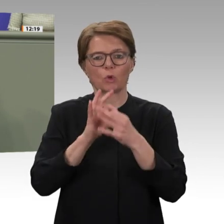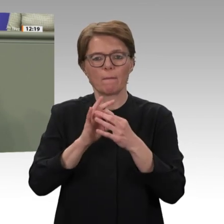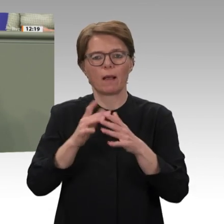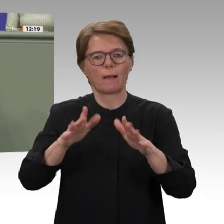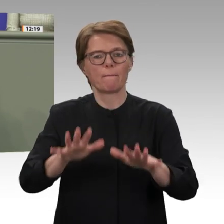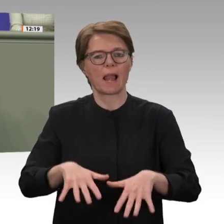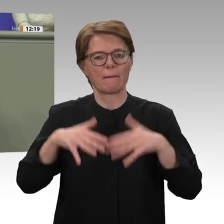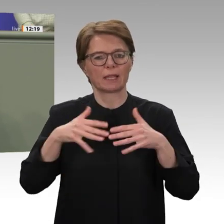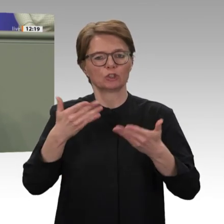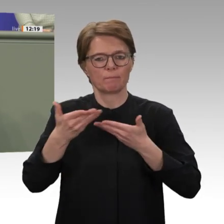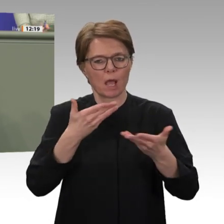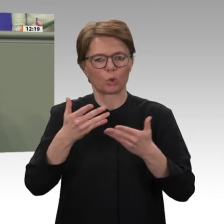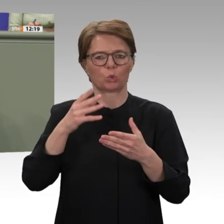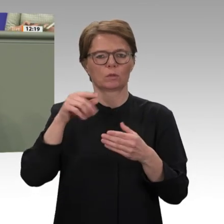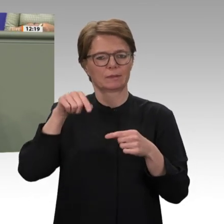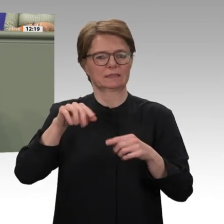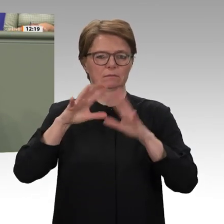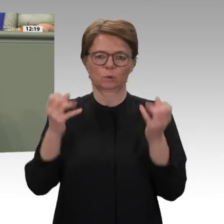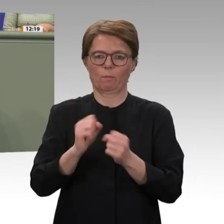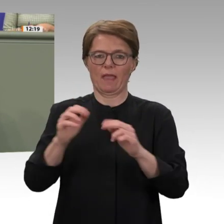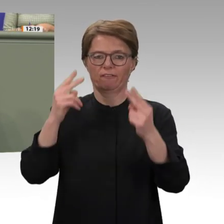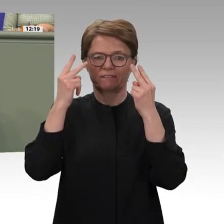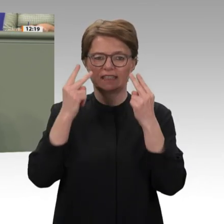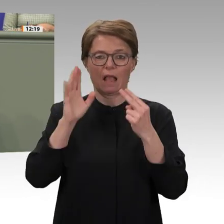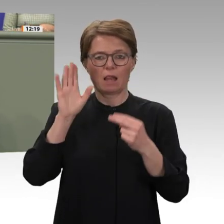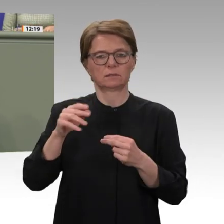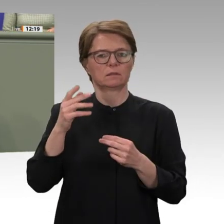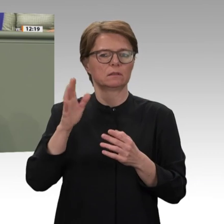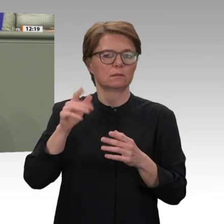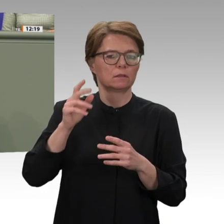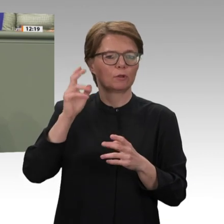zu prüfen, den Sudan nun auch in die HIPC- Initiative zu begleiten, welche Schuldenerleichterungen